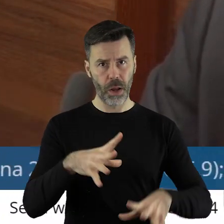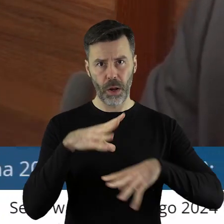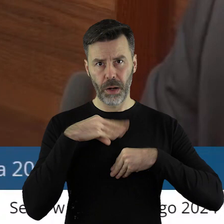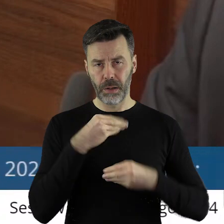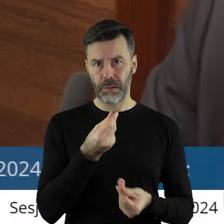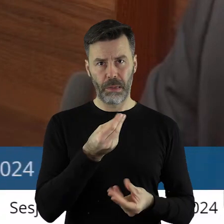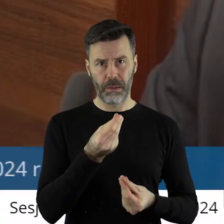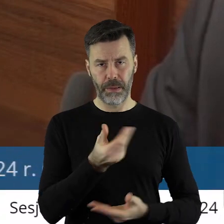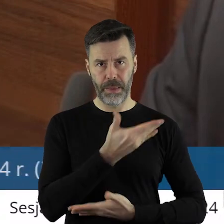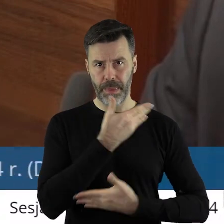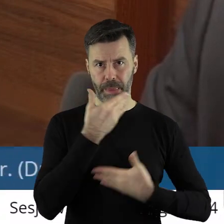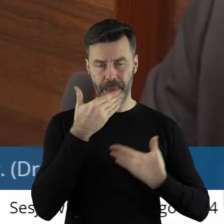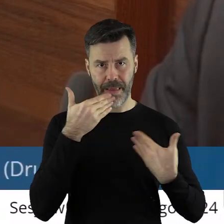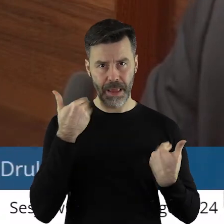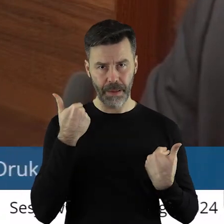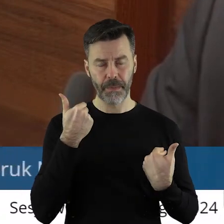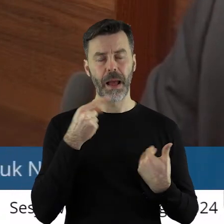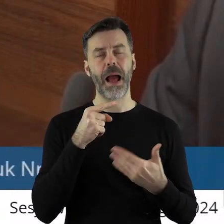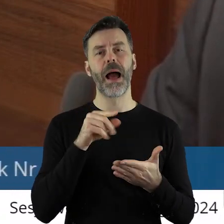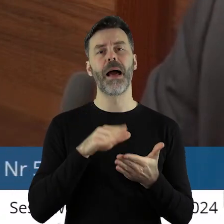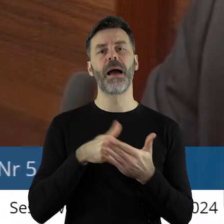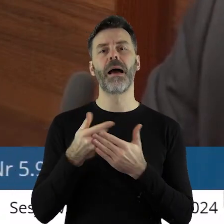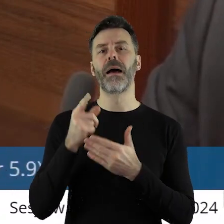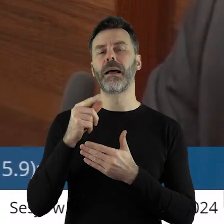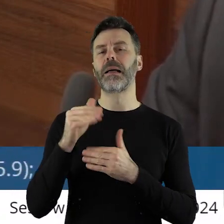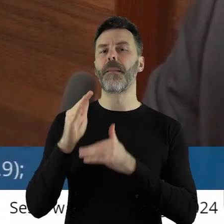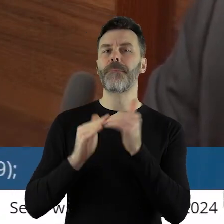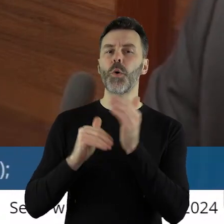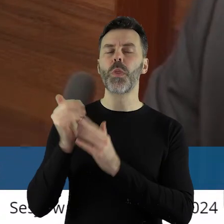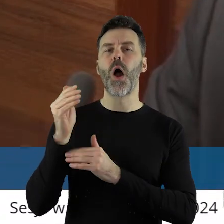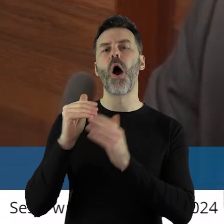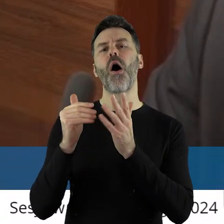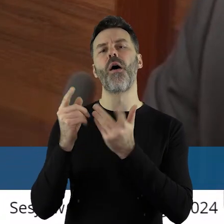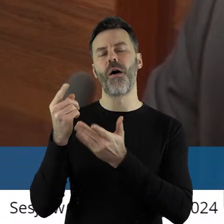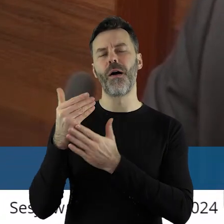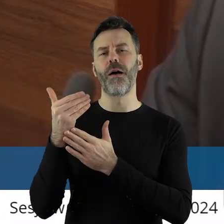natomiast jeśli chodzi o Infrastrukturę sportową plus nie mamy.